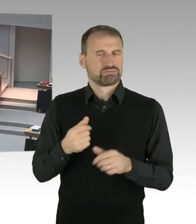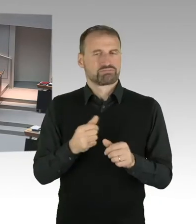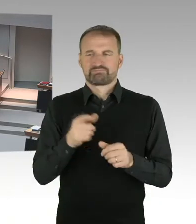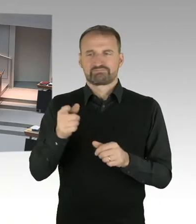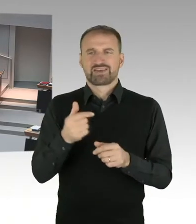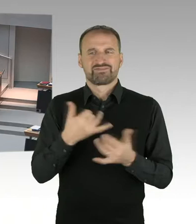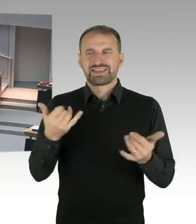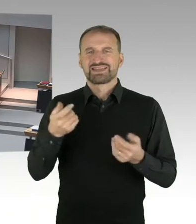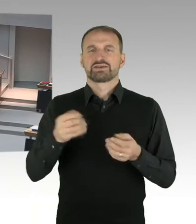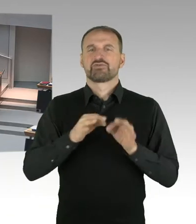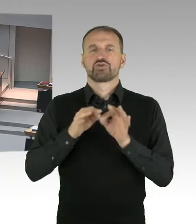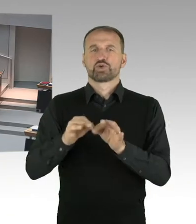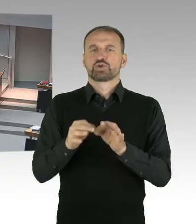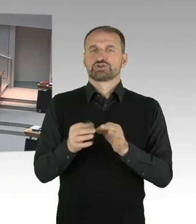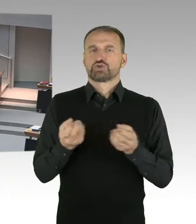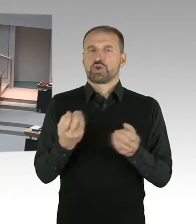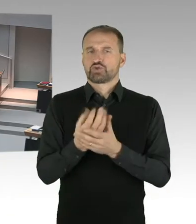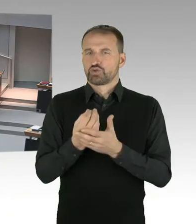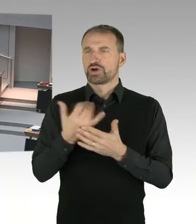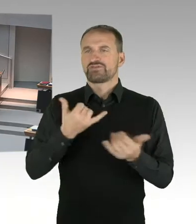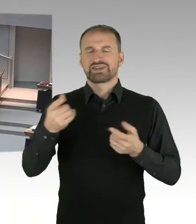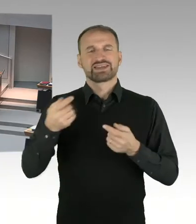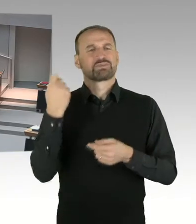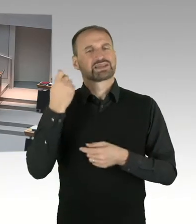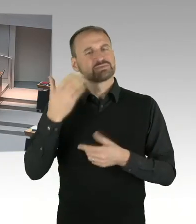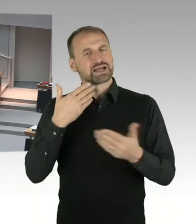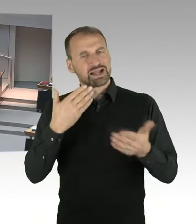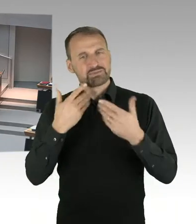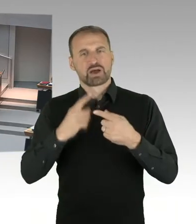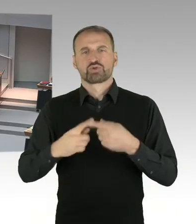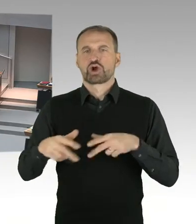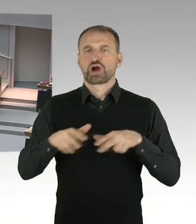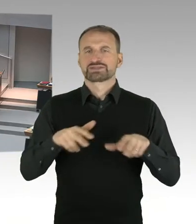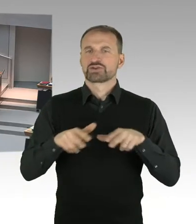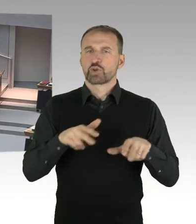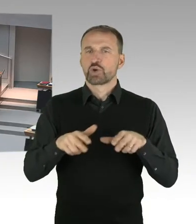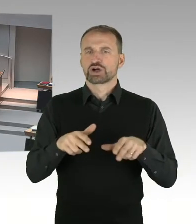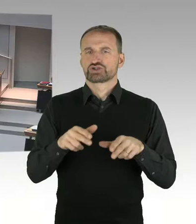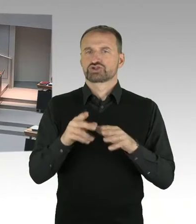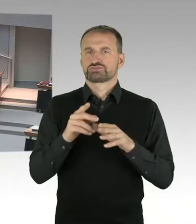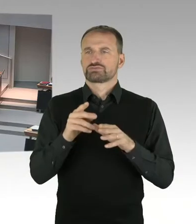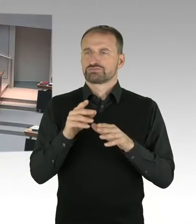die getroffen worden sind. (Präsidium) Herr Trefzer, Sie haben die Möglichkeit der Nachfrage, bitteschön.